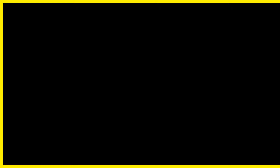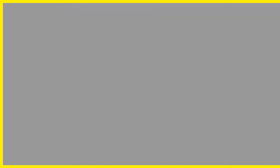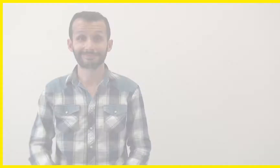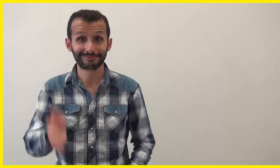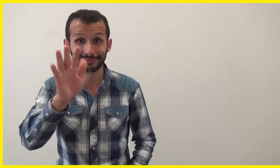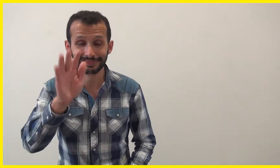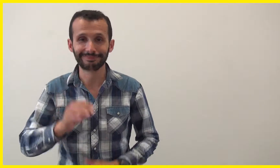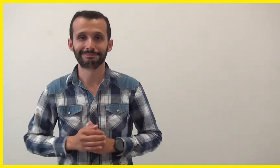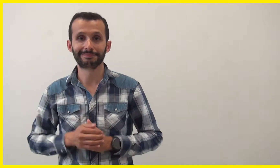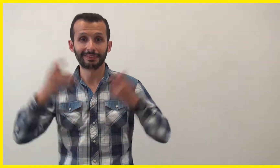Bonjour !